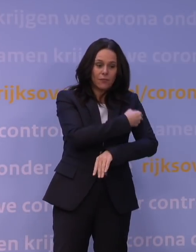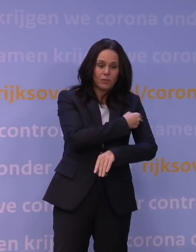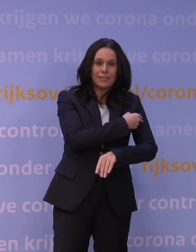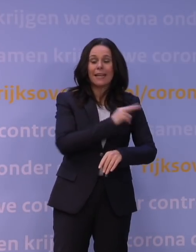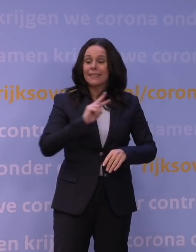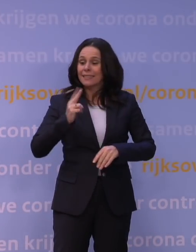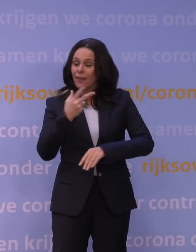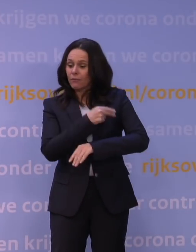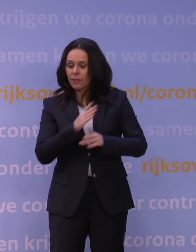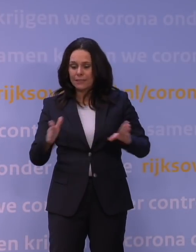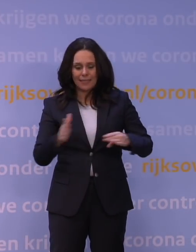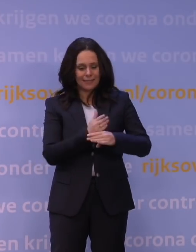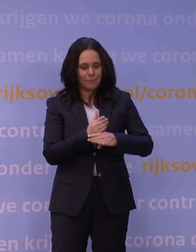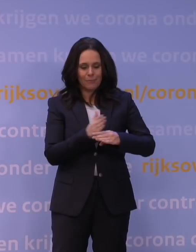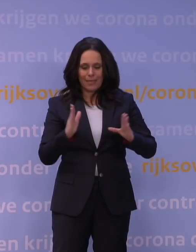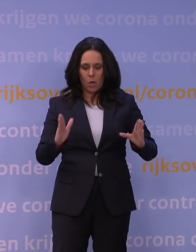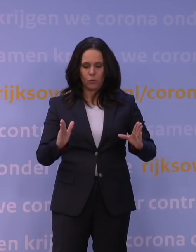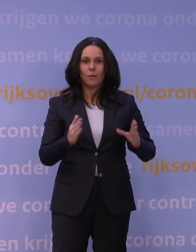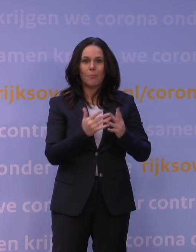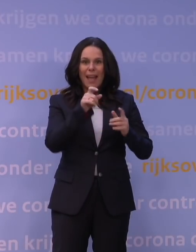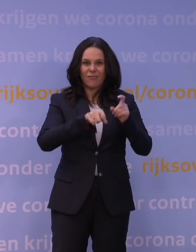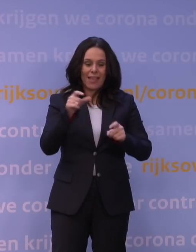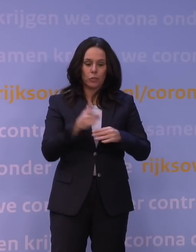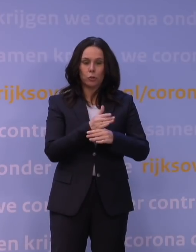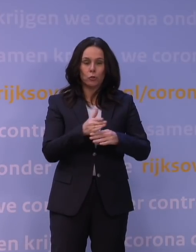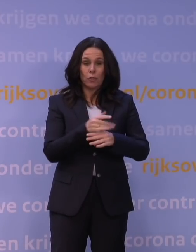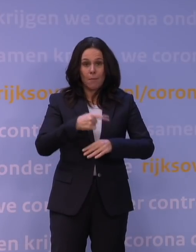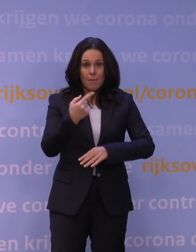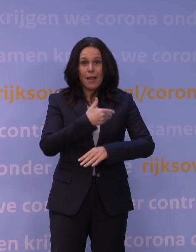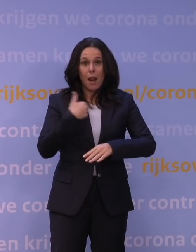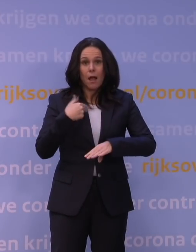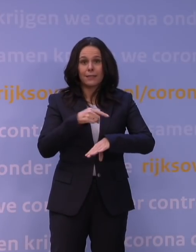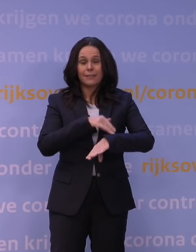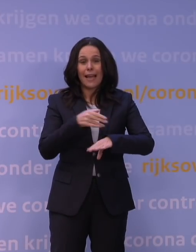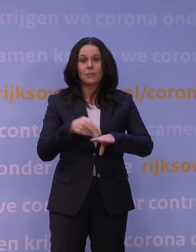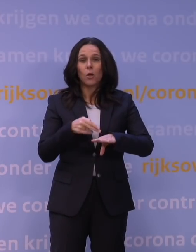Ja, daar zitten natuurlijk weken tussen en dan duurt het dus langer. Ik heb nog één laatste vraag,